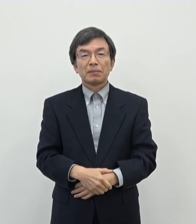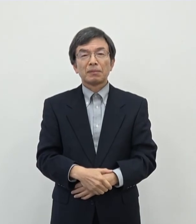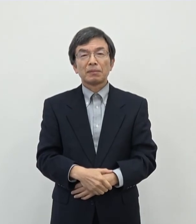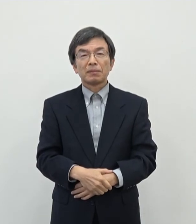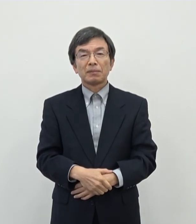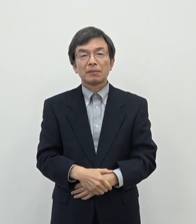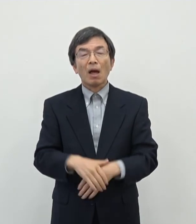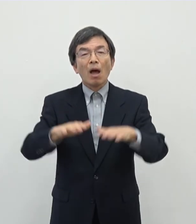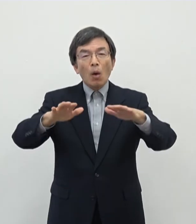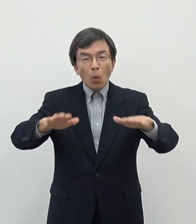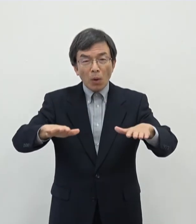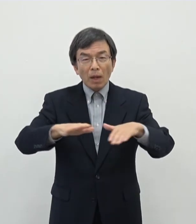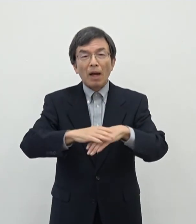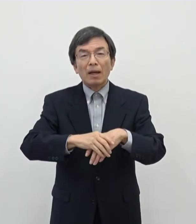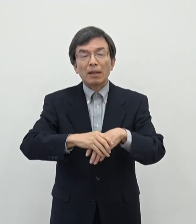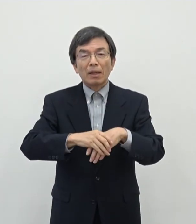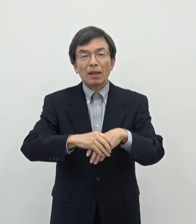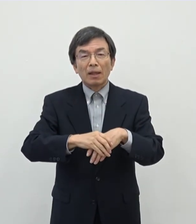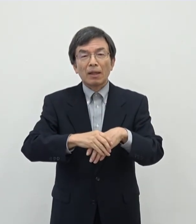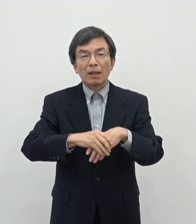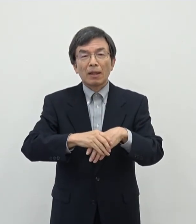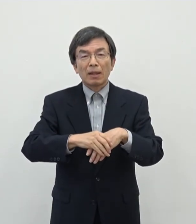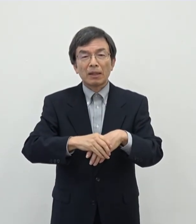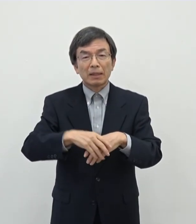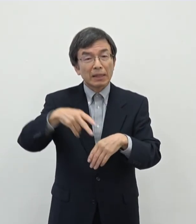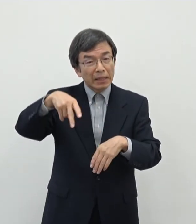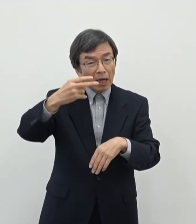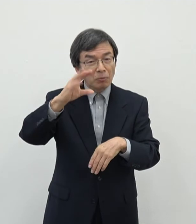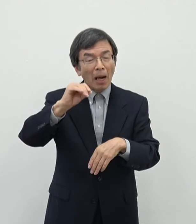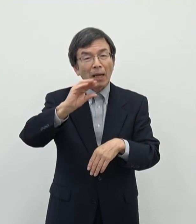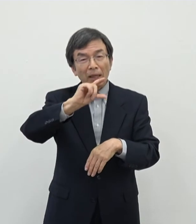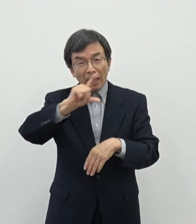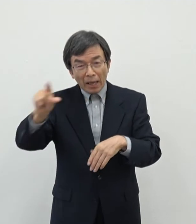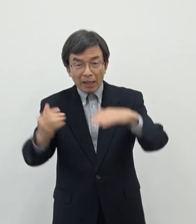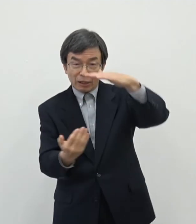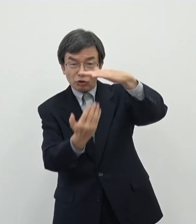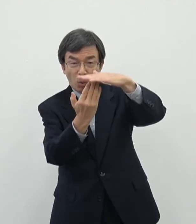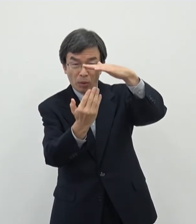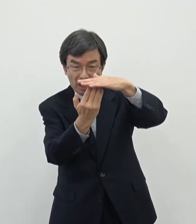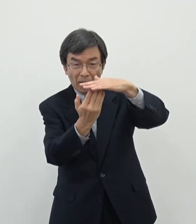今回まあ あの一件ですねまぁに100万円上限ということでかなりあの